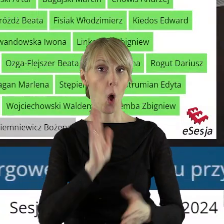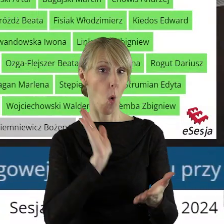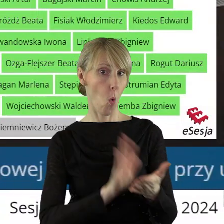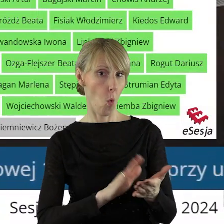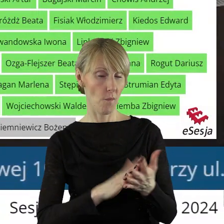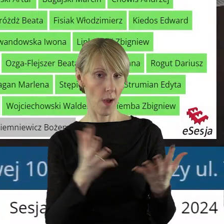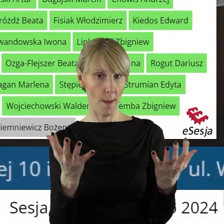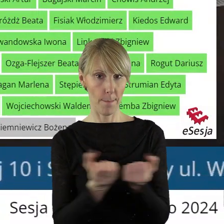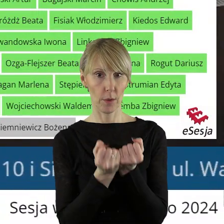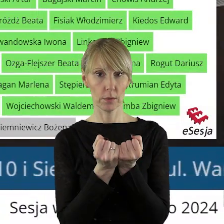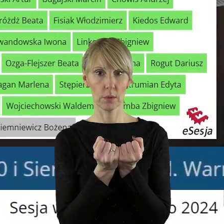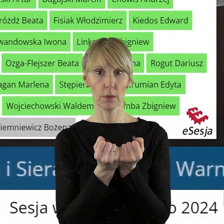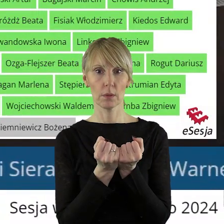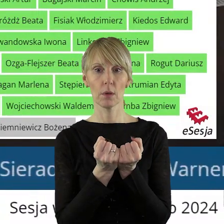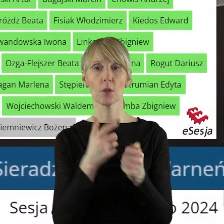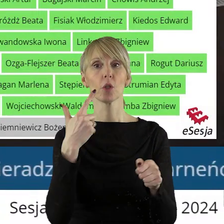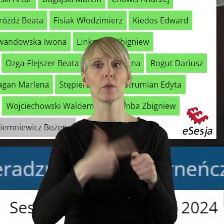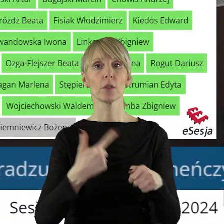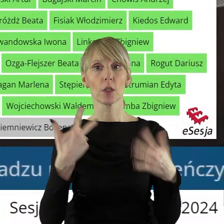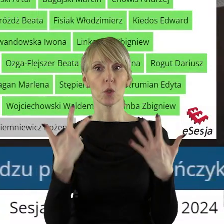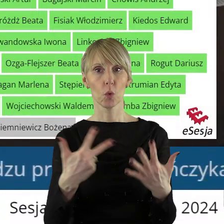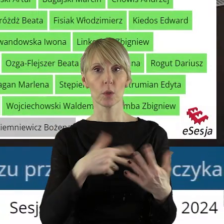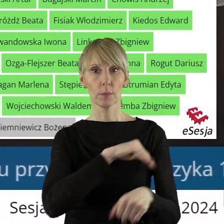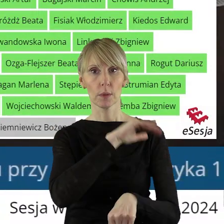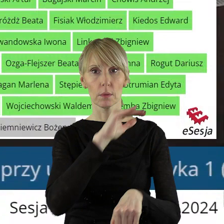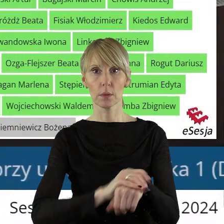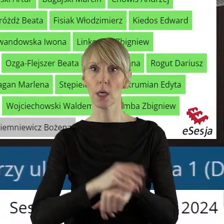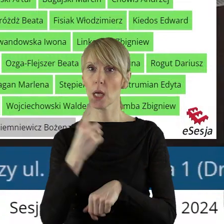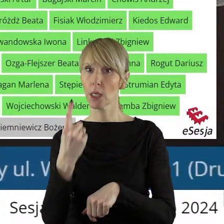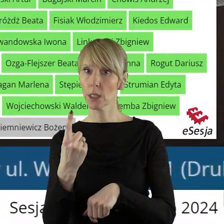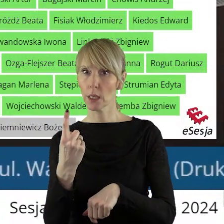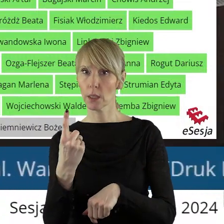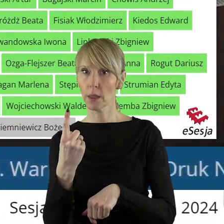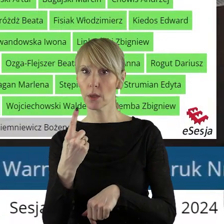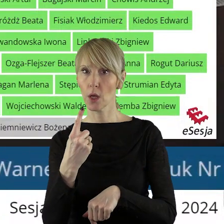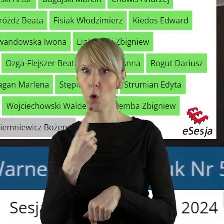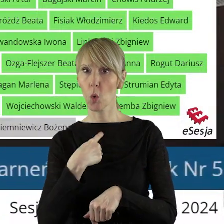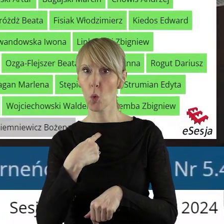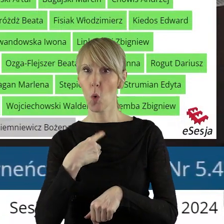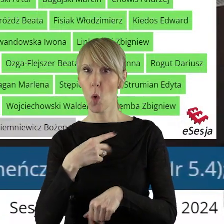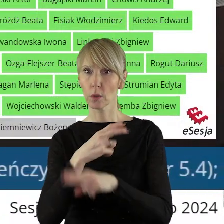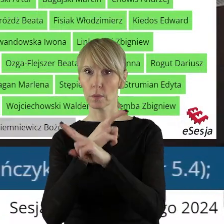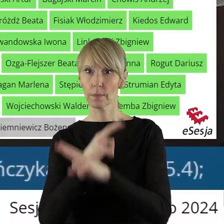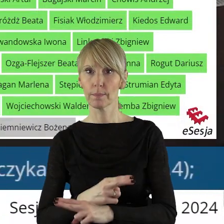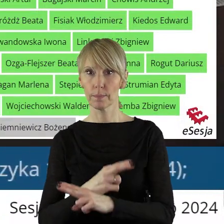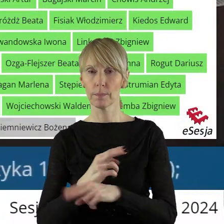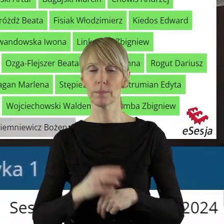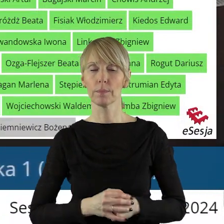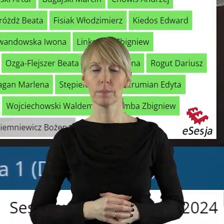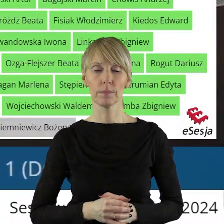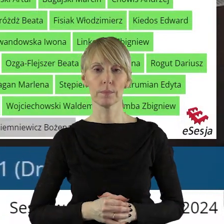Uchwała została podjęta przy 28 głosach za i 1 głosie wstrzymującym.